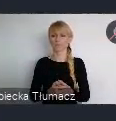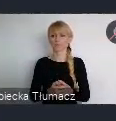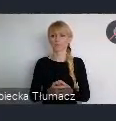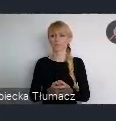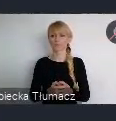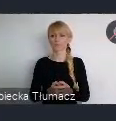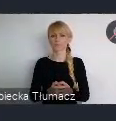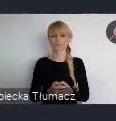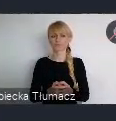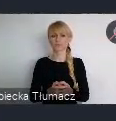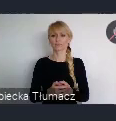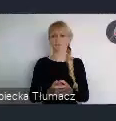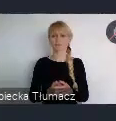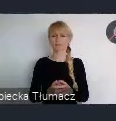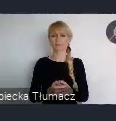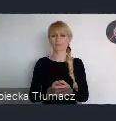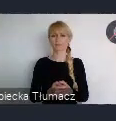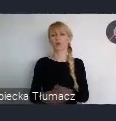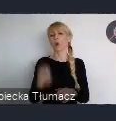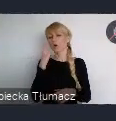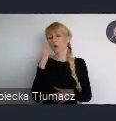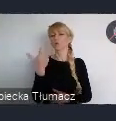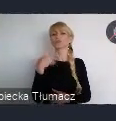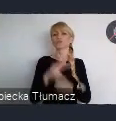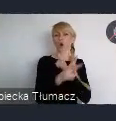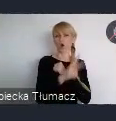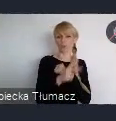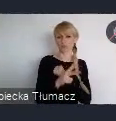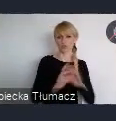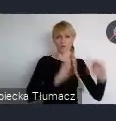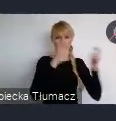Nie sztywna liczba, ale prawdopodobnie koło 180 wydarzeń sieciujących, będzie mogło być zorganizowanych.